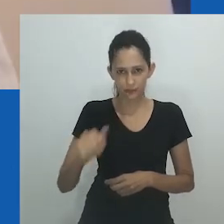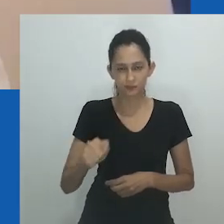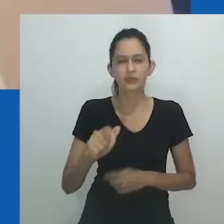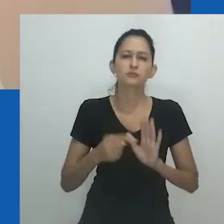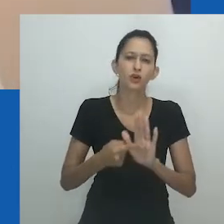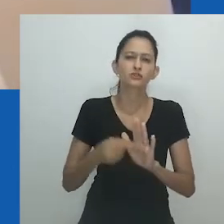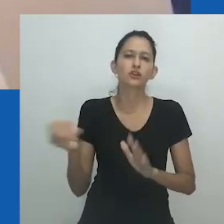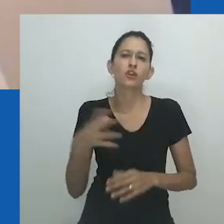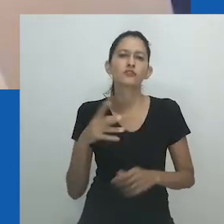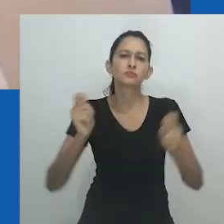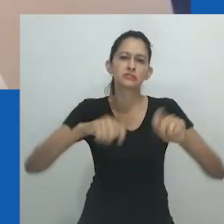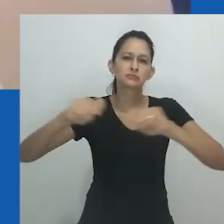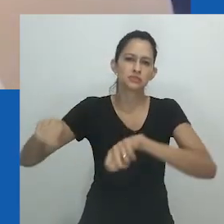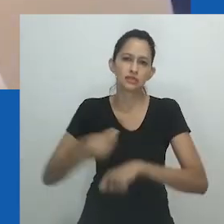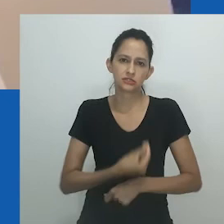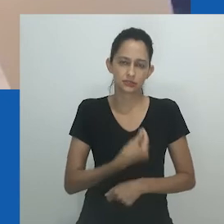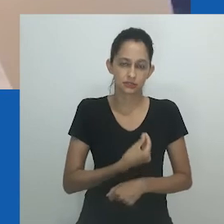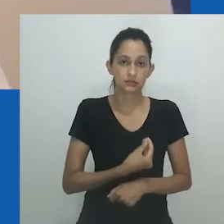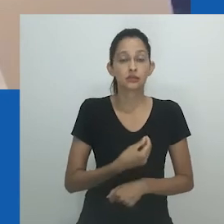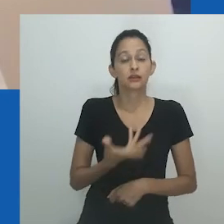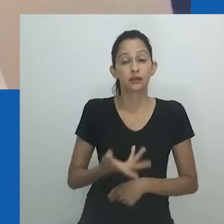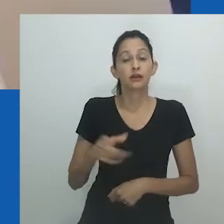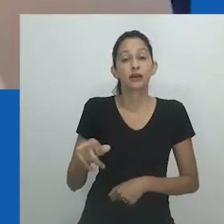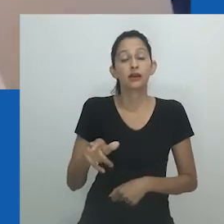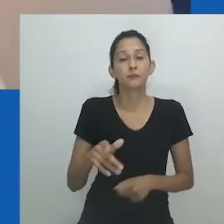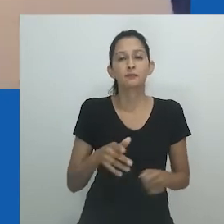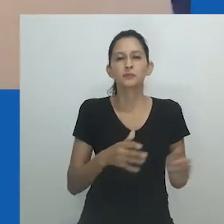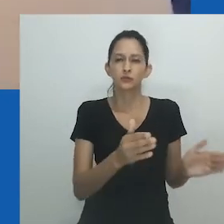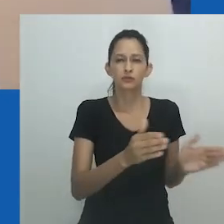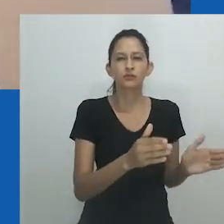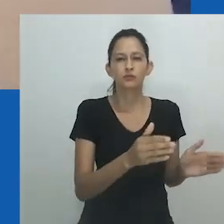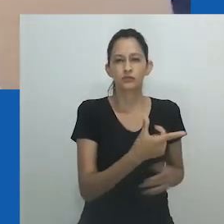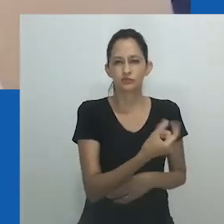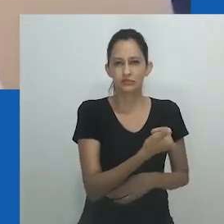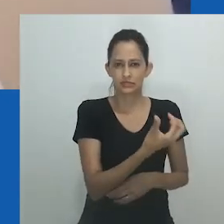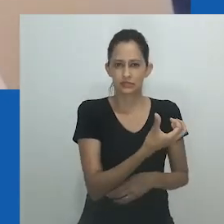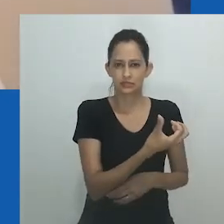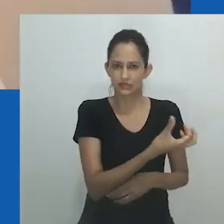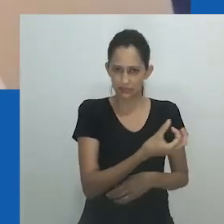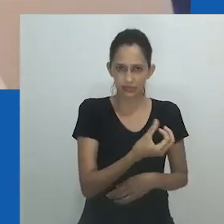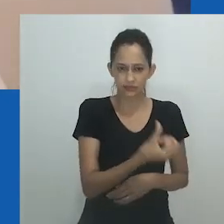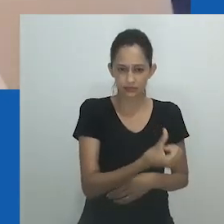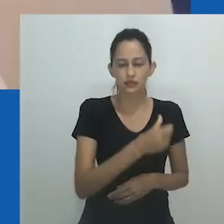“Eu queria criar esse vestido grande e exagerado, onde o espartilho pudesse caber em alguém